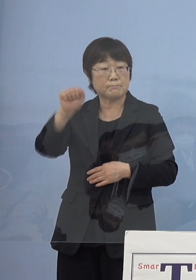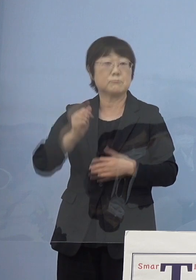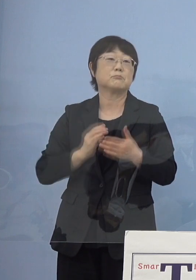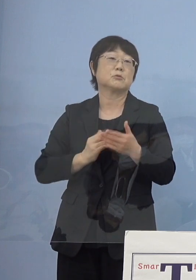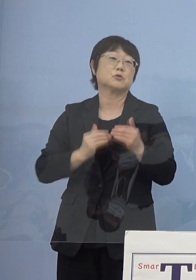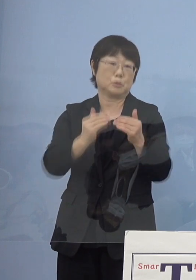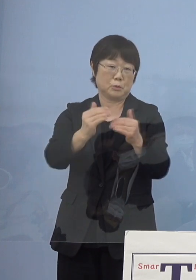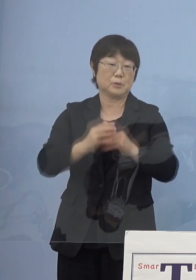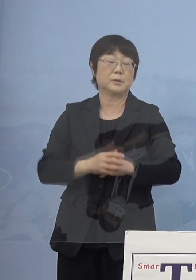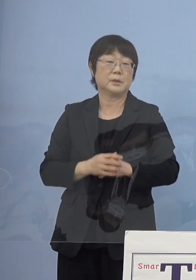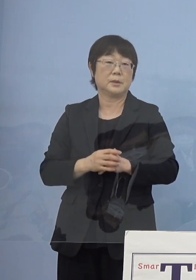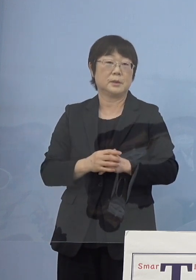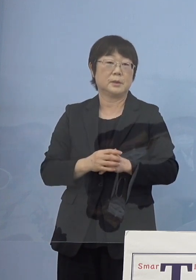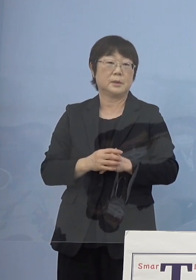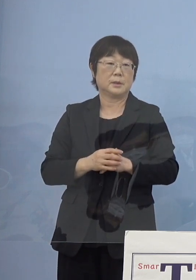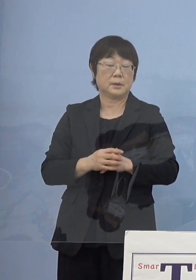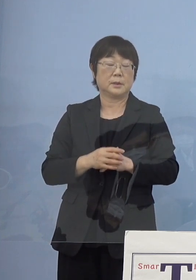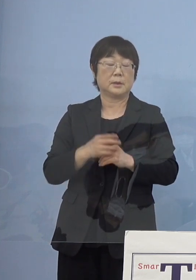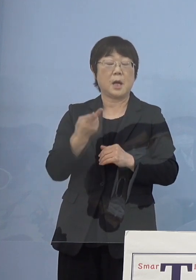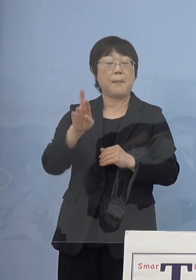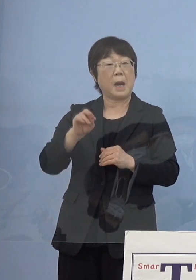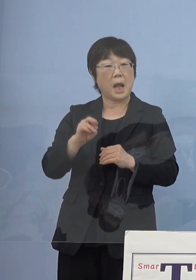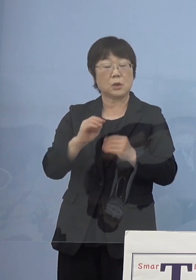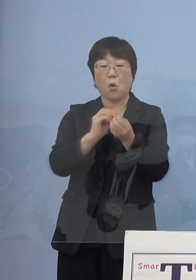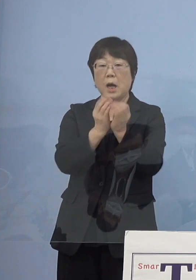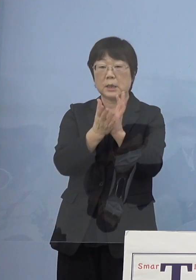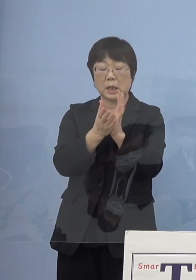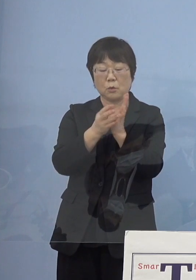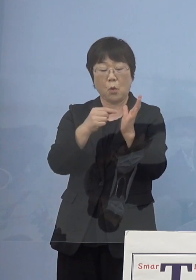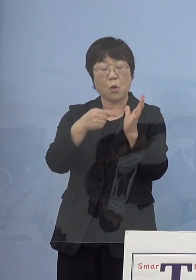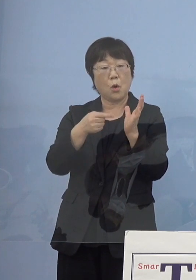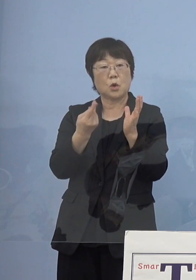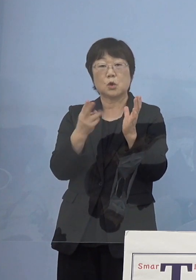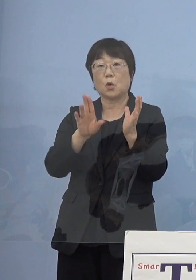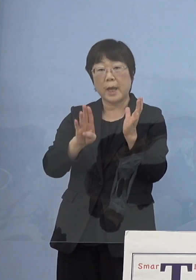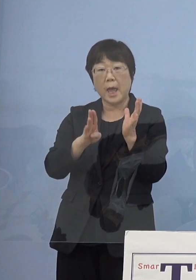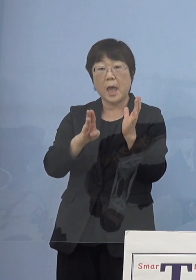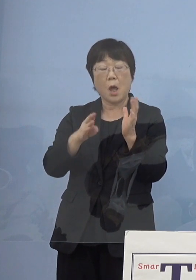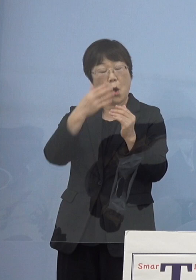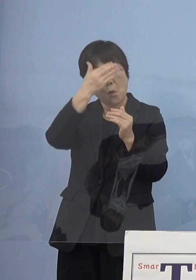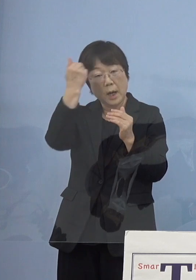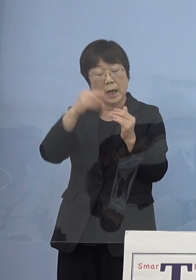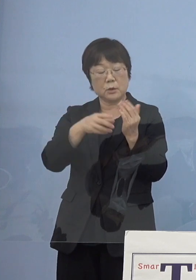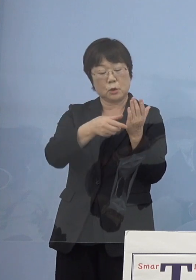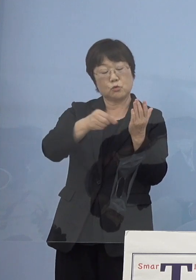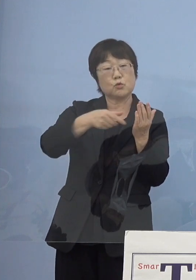よくバラの棘の話が若いうちに バラを摘みなさいという話が出てくるんですけれど